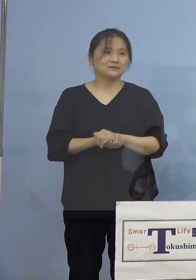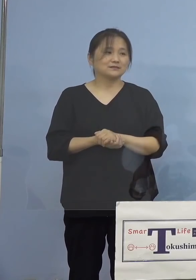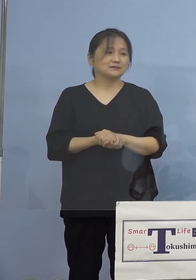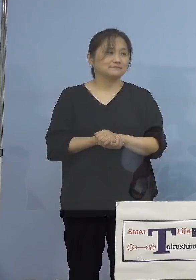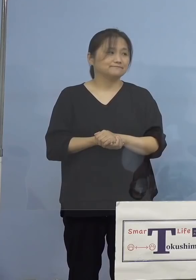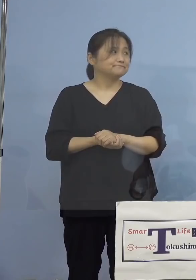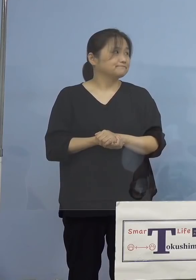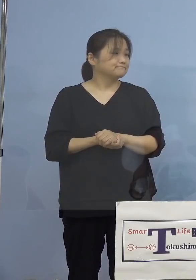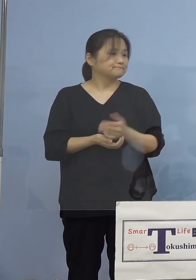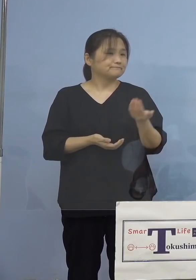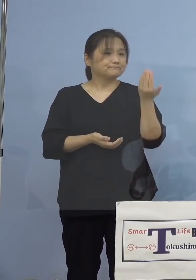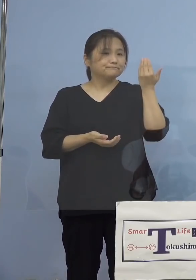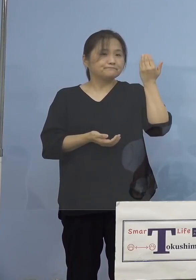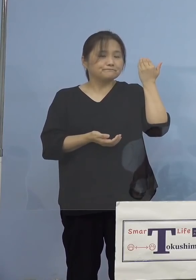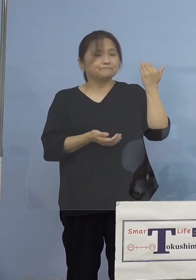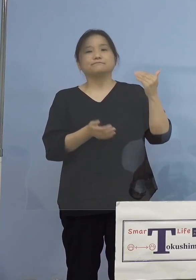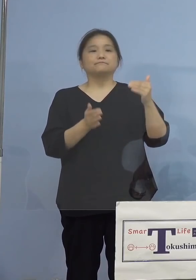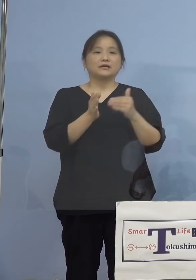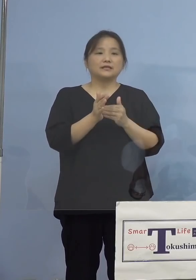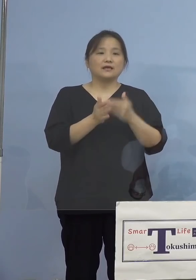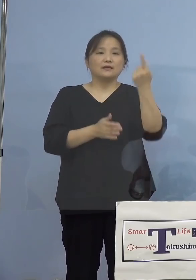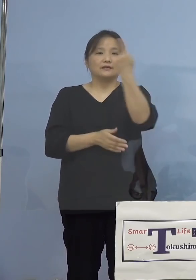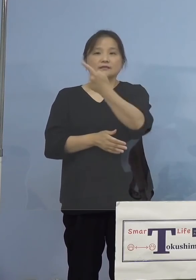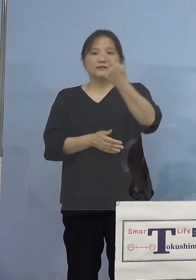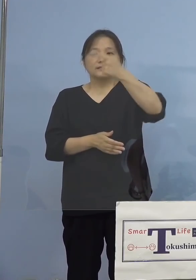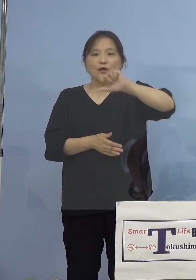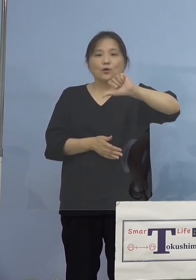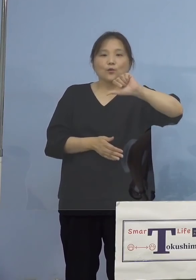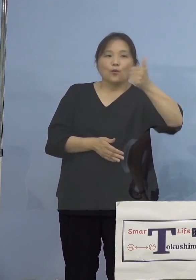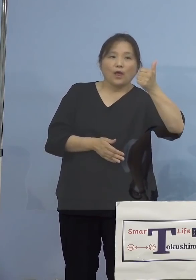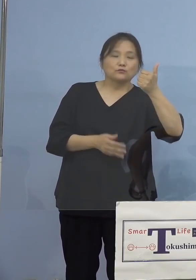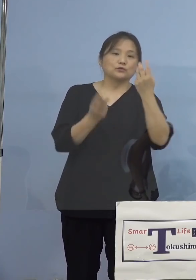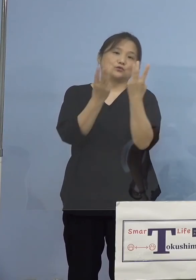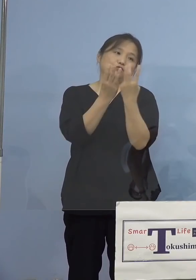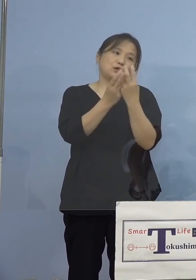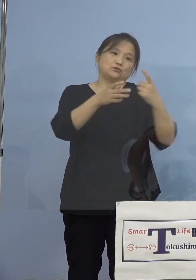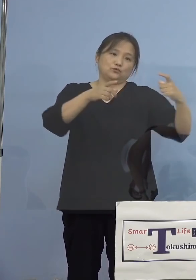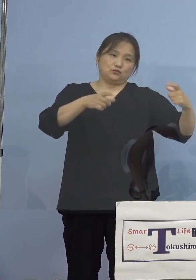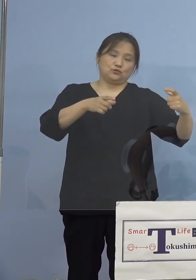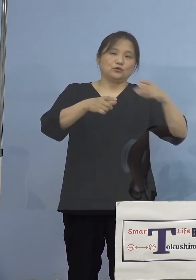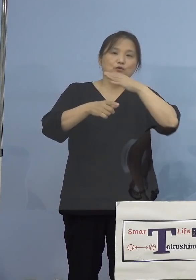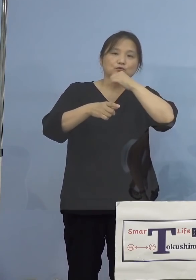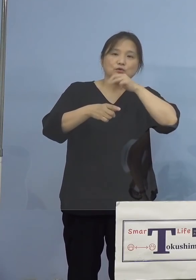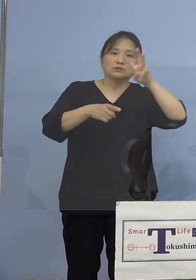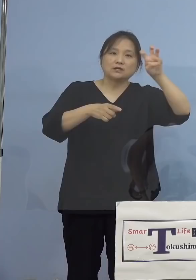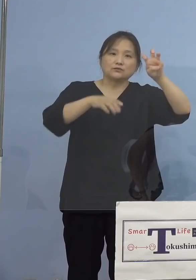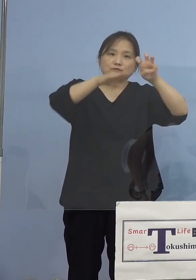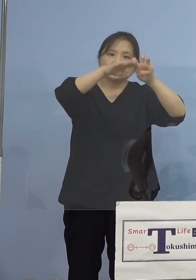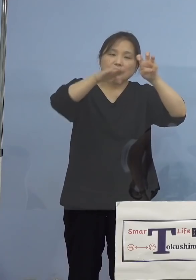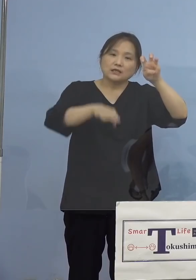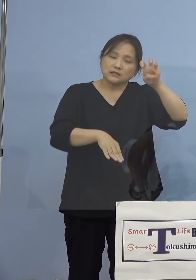つい先般までは1,500人という枠でしたので 30歳以下、もうかなりが埋まっちゃった